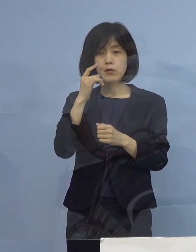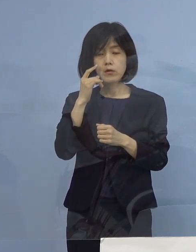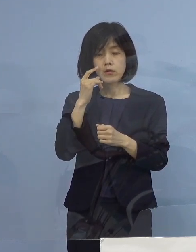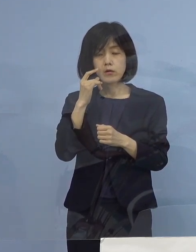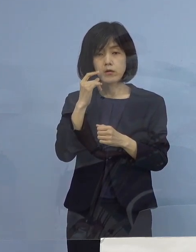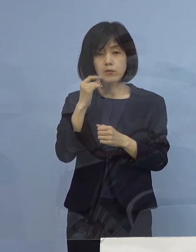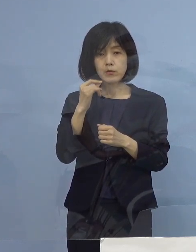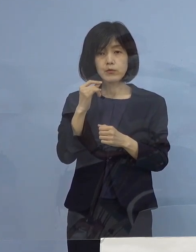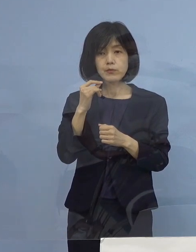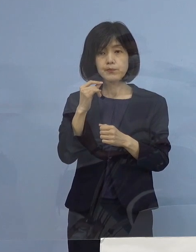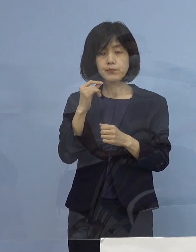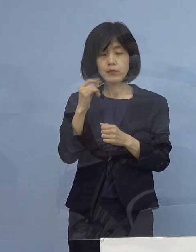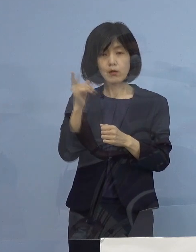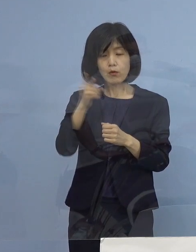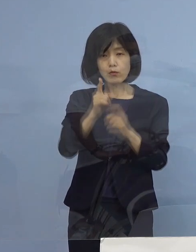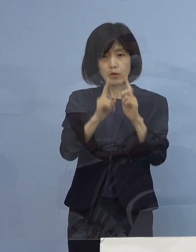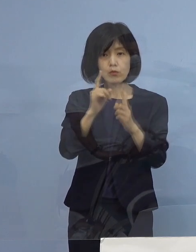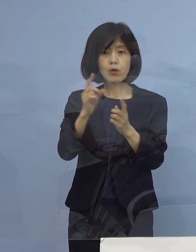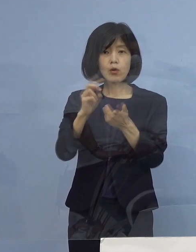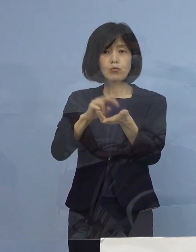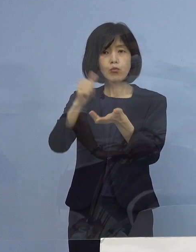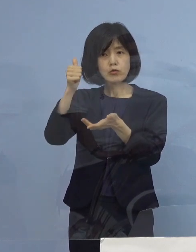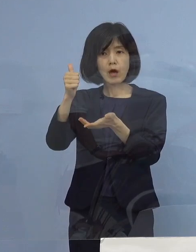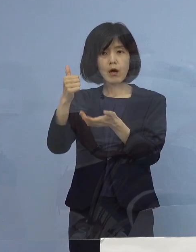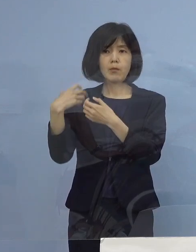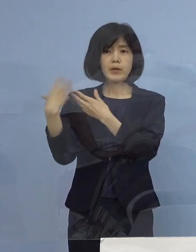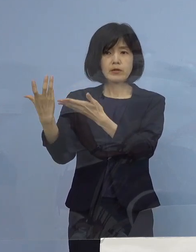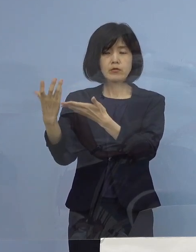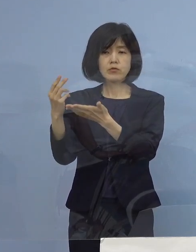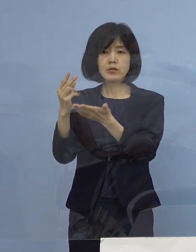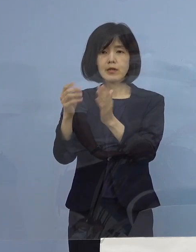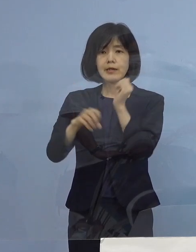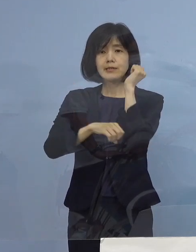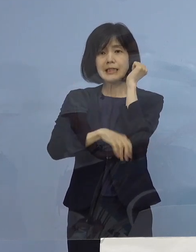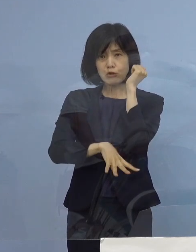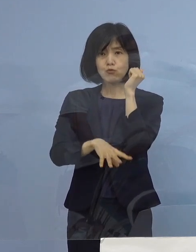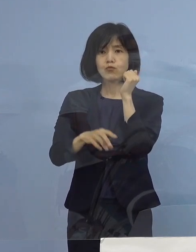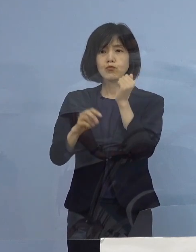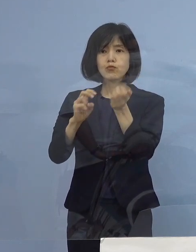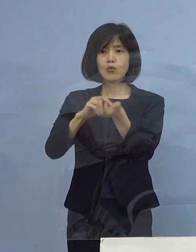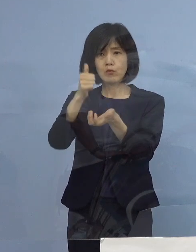まあ、ここはドクターの判断でしかないわけですよね どんな基準だというのはあるわけではありませんので